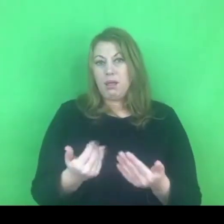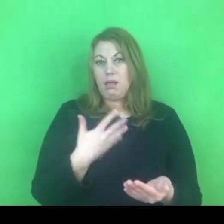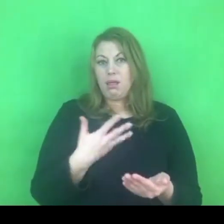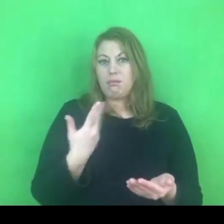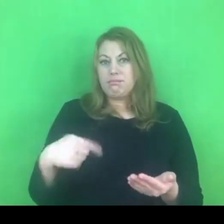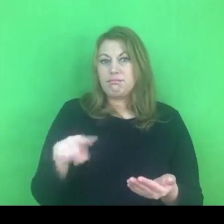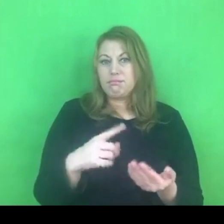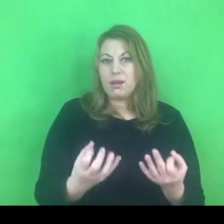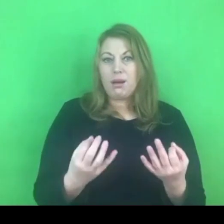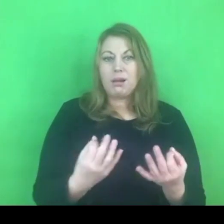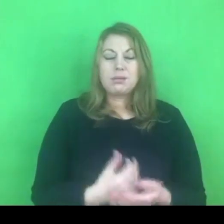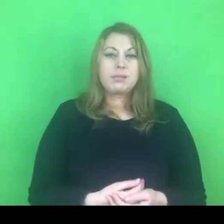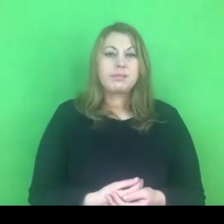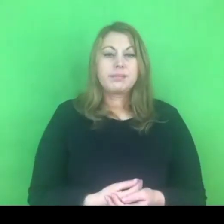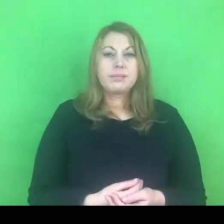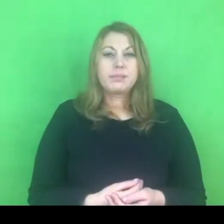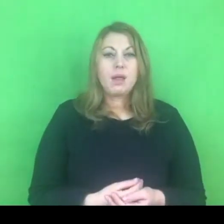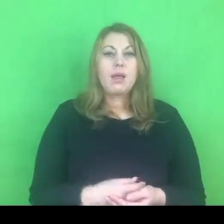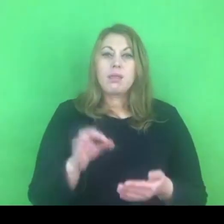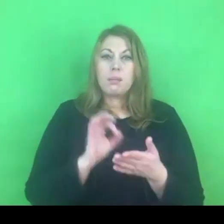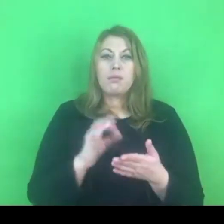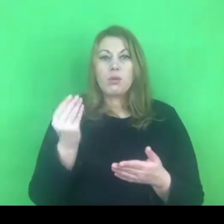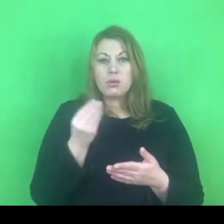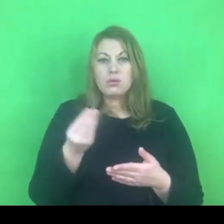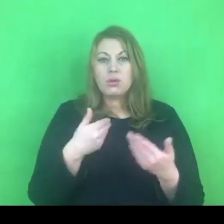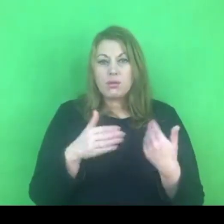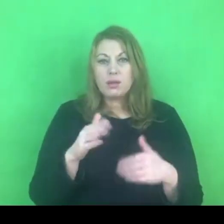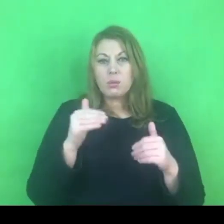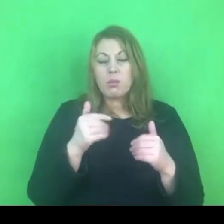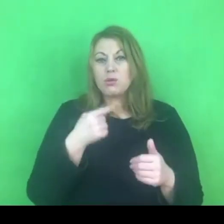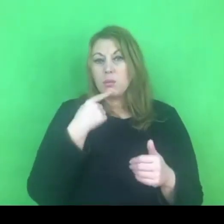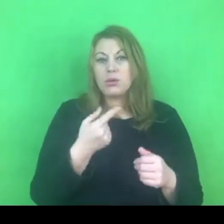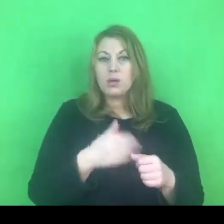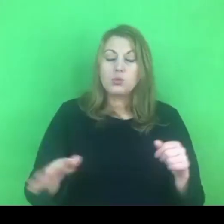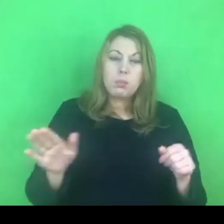Pewnie więcej będziemy mogli powiedzieć, jak się pełen program ukaże.